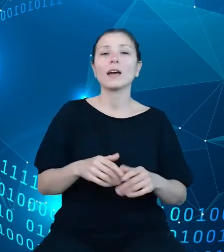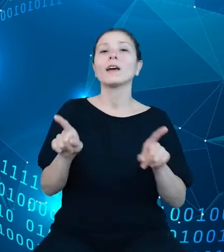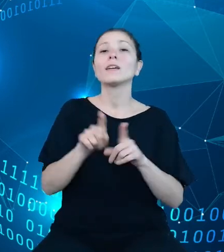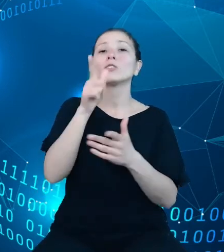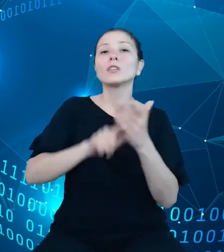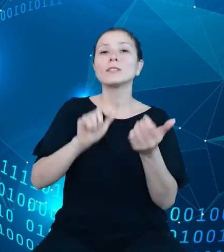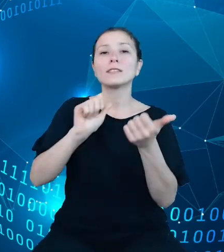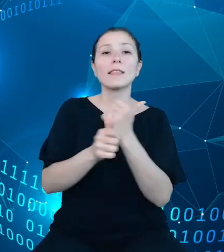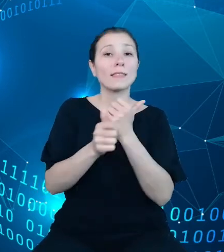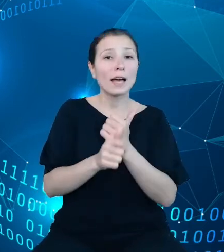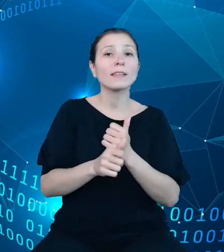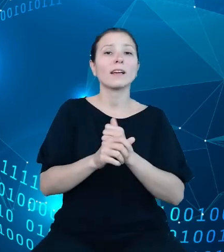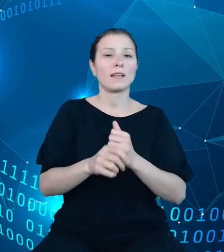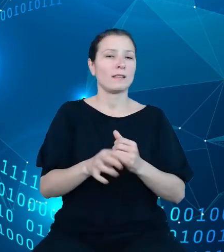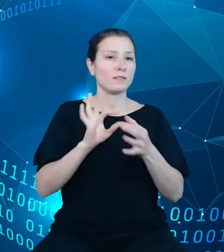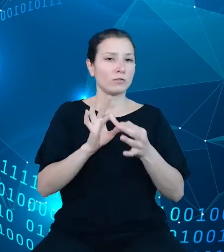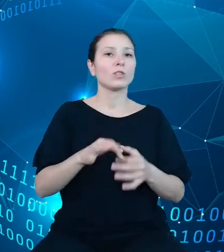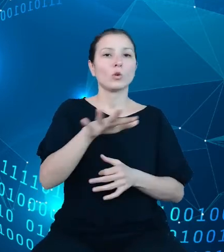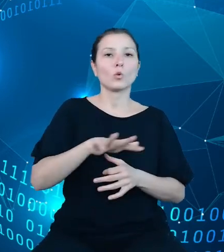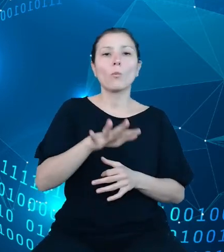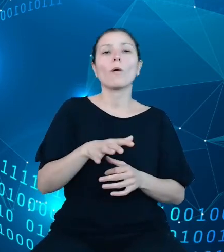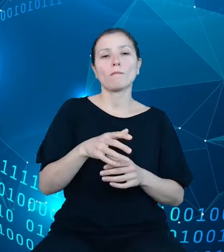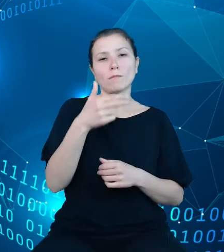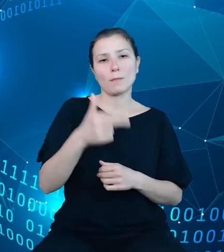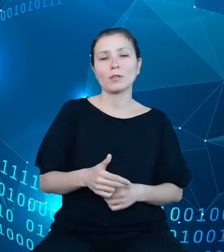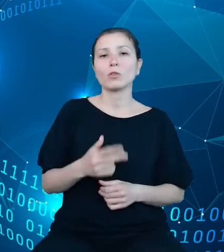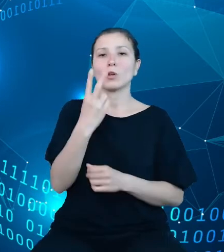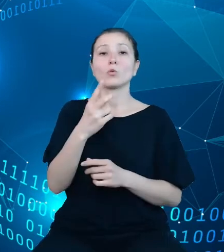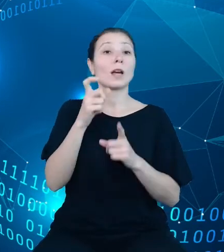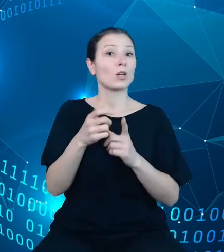tematycznego. Druga, obejmująca słowniki, pozwoli na pobranie listy z pozycji